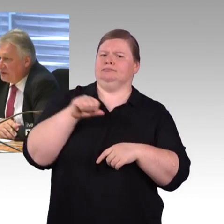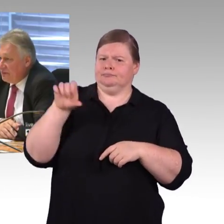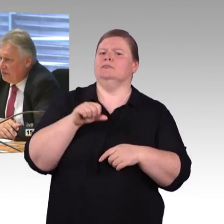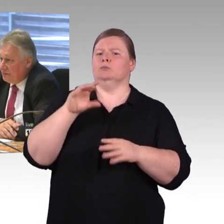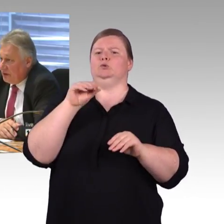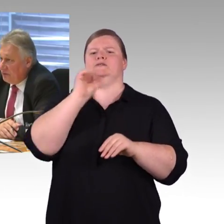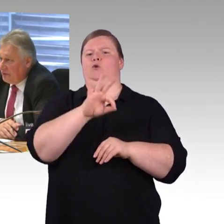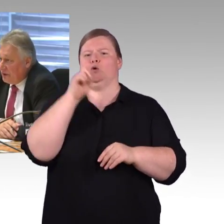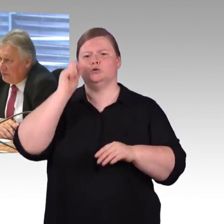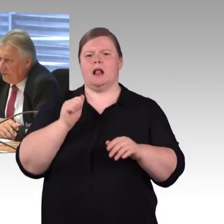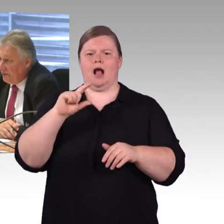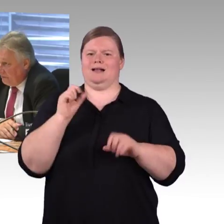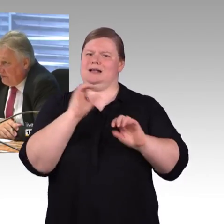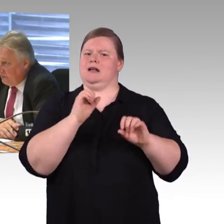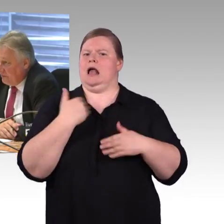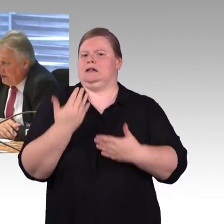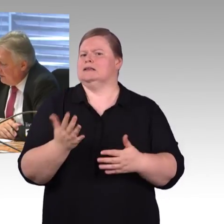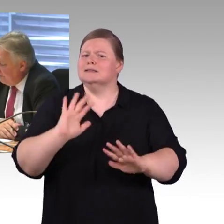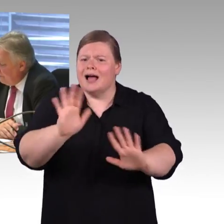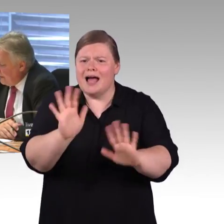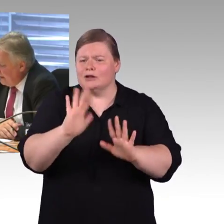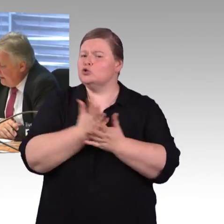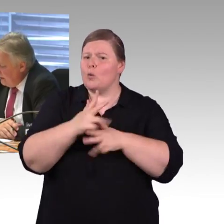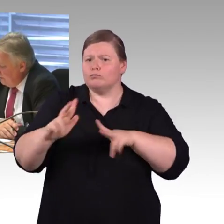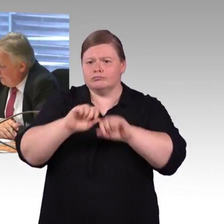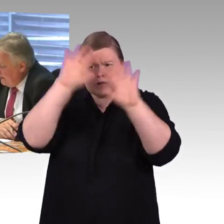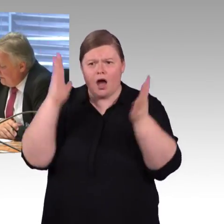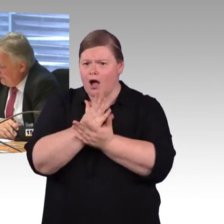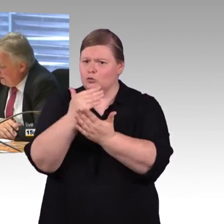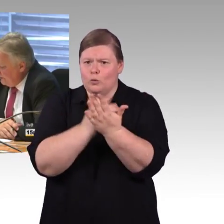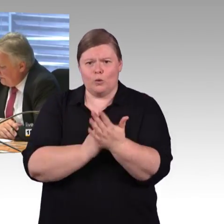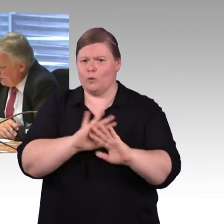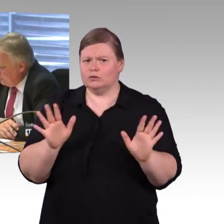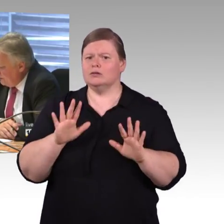Reicht es aus, haben wir Nachholbedarf oder wie bewerten Sie das?